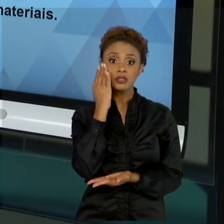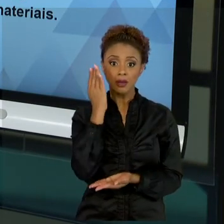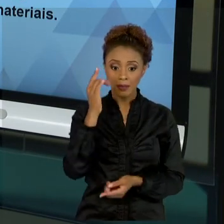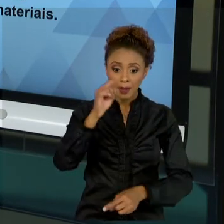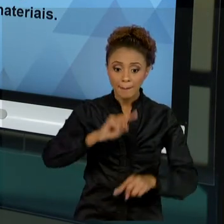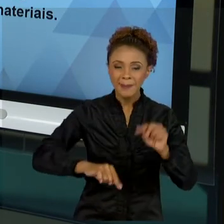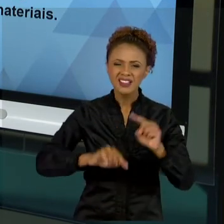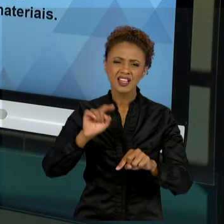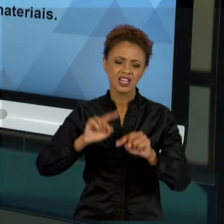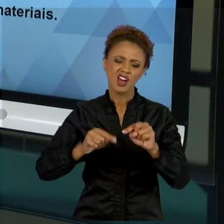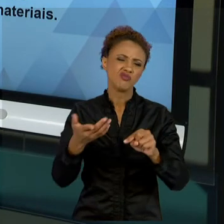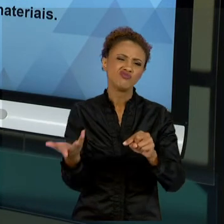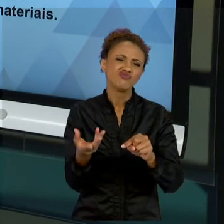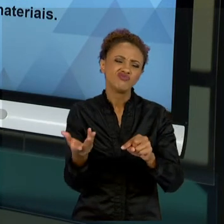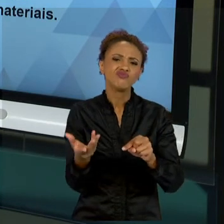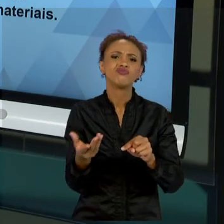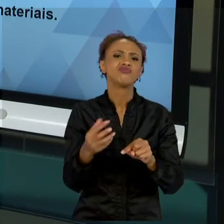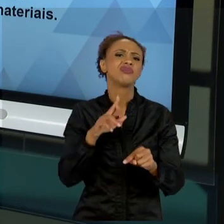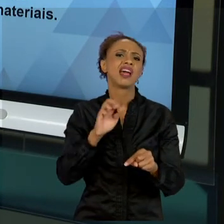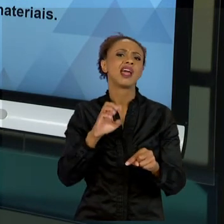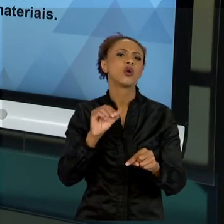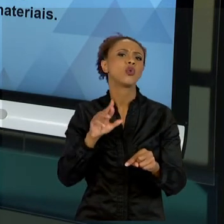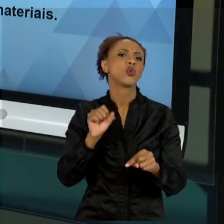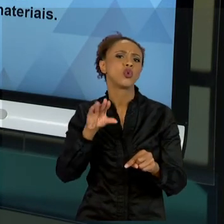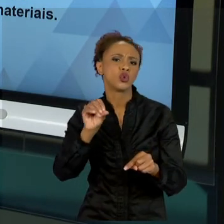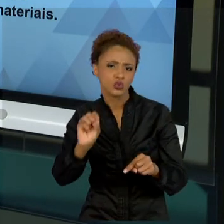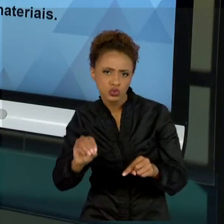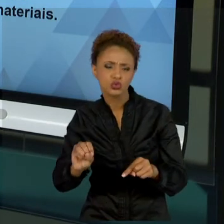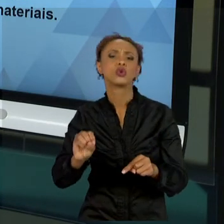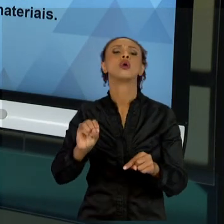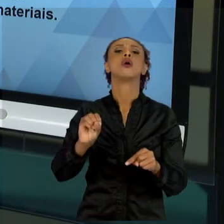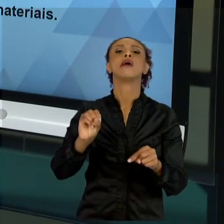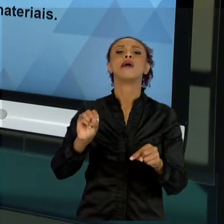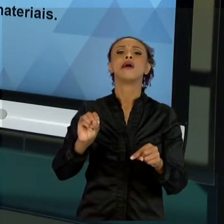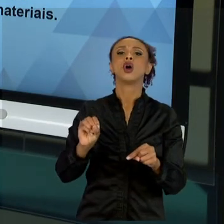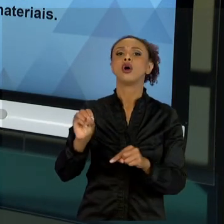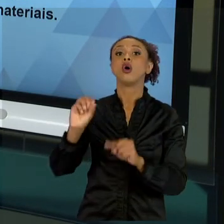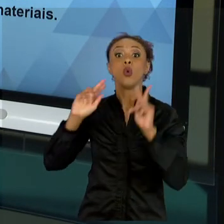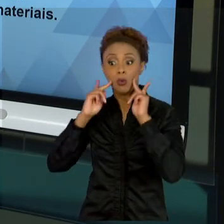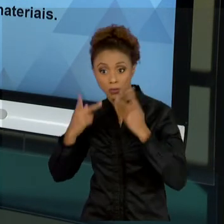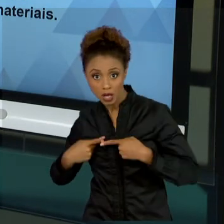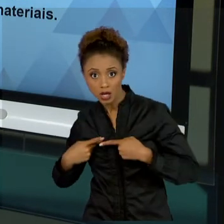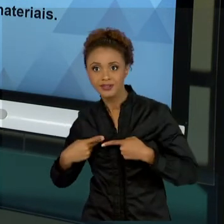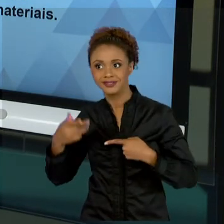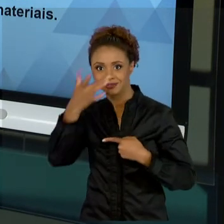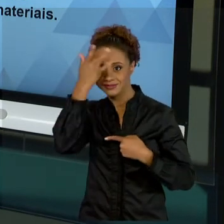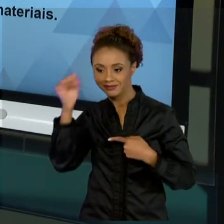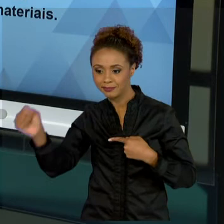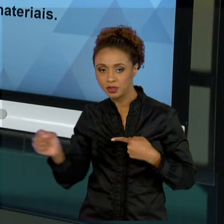RECURSOS HUMANOS, RECURSOS FÍSICOS, RECURSOS DE ALOCAÇÃO, RECURSOS FINANCEIROS, TODOS OS NOSSOS